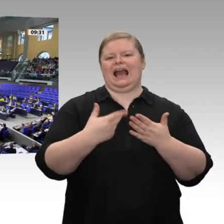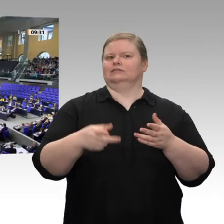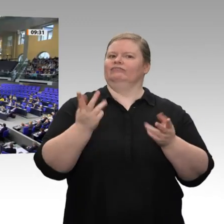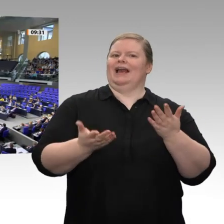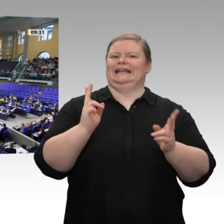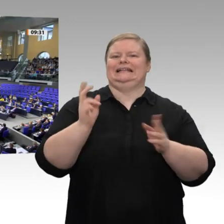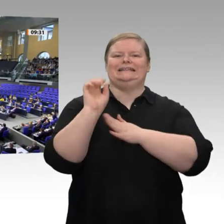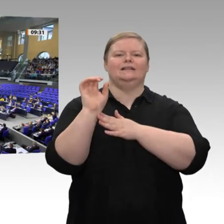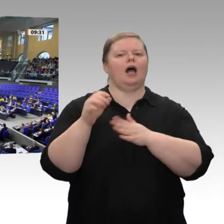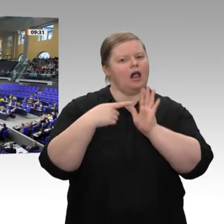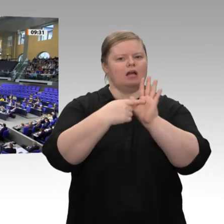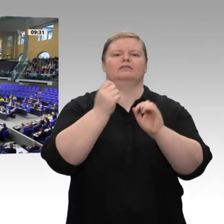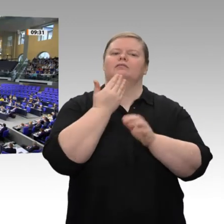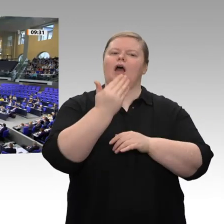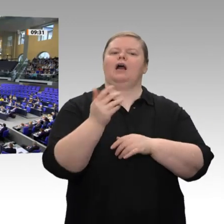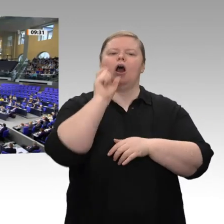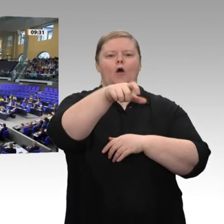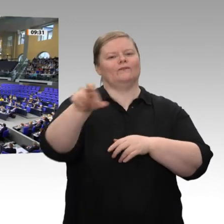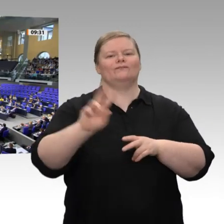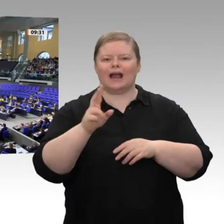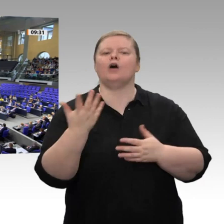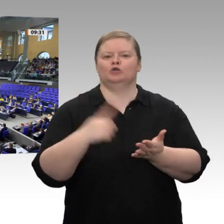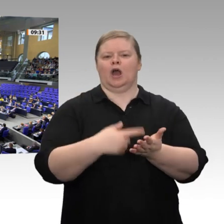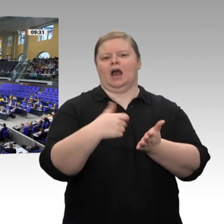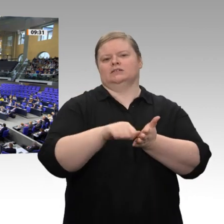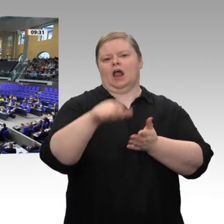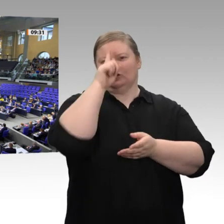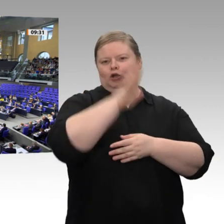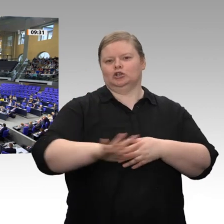werden wir - der Wirtschaftsminister hat es gesagt - für 90 Prozent der Solizahler